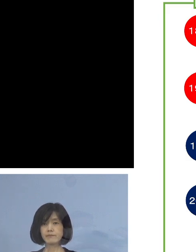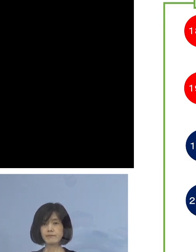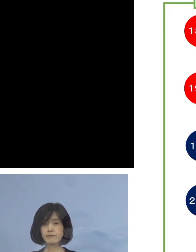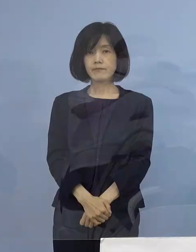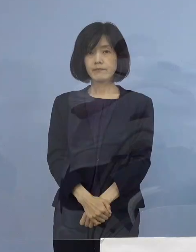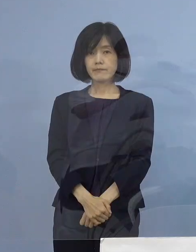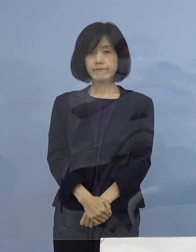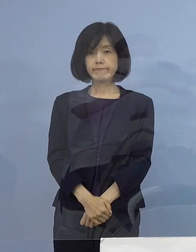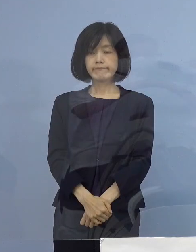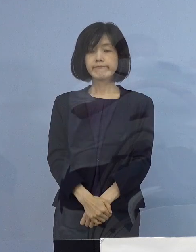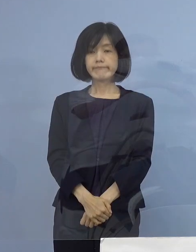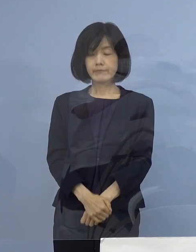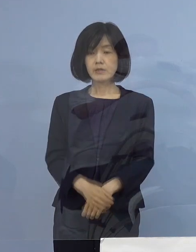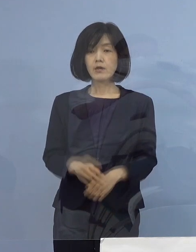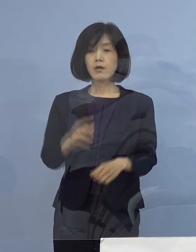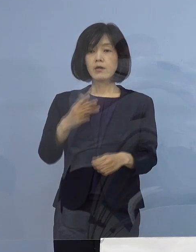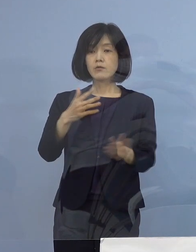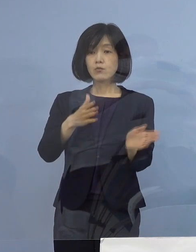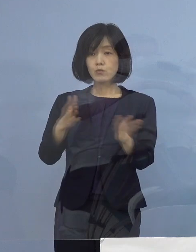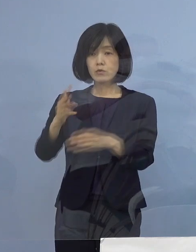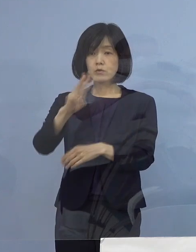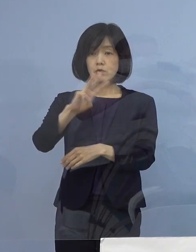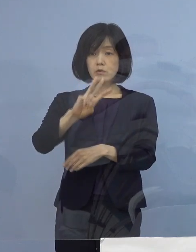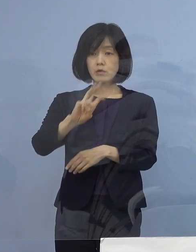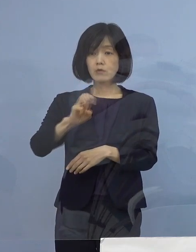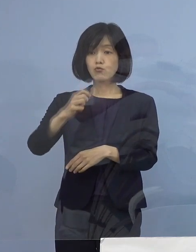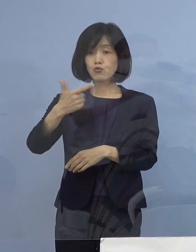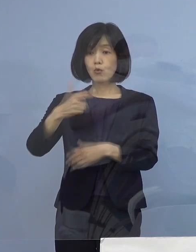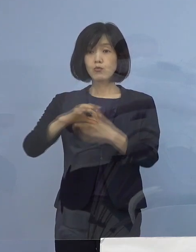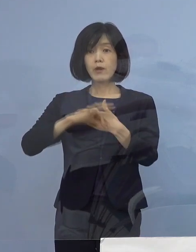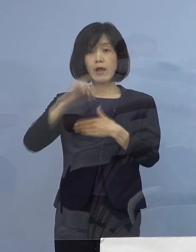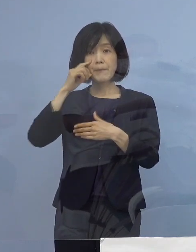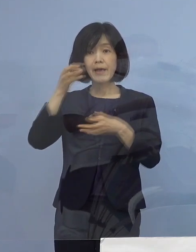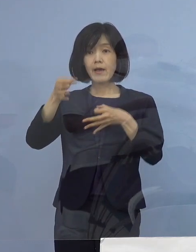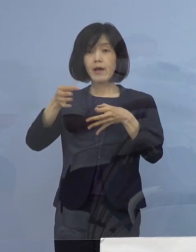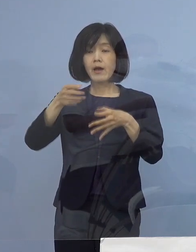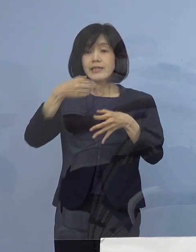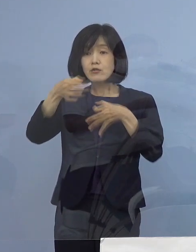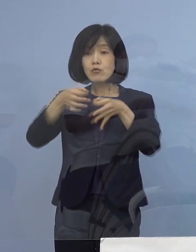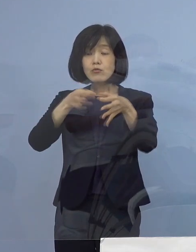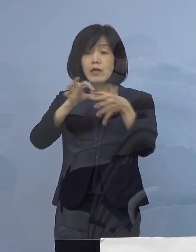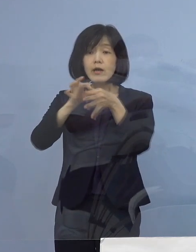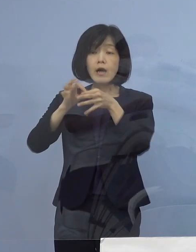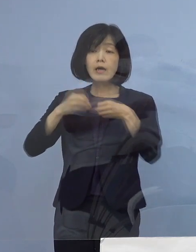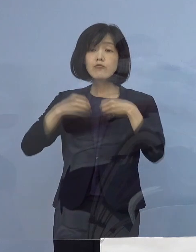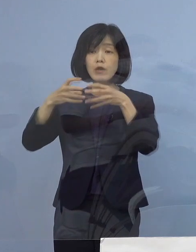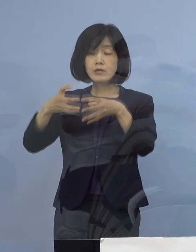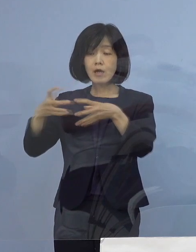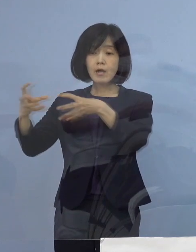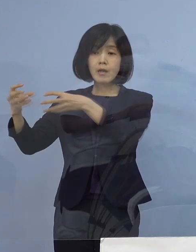次に「36例目飲食店関連クラスター」について 新たに三次感染1名